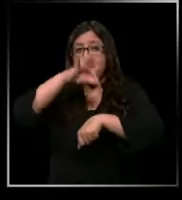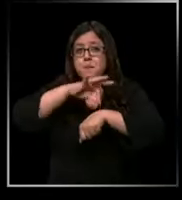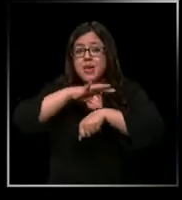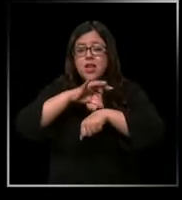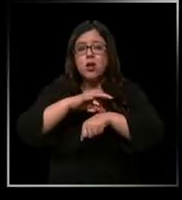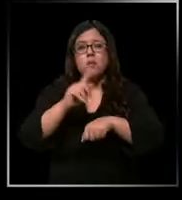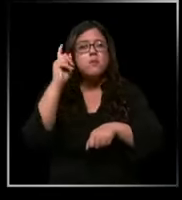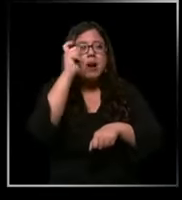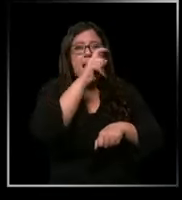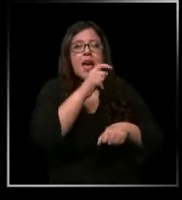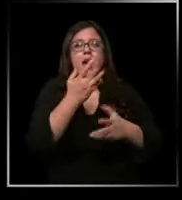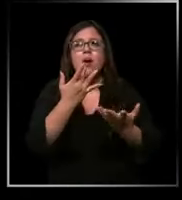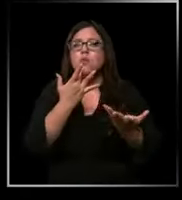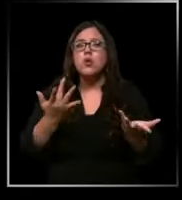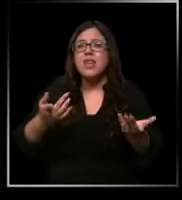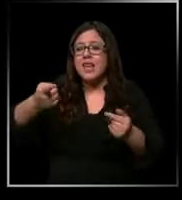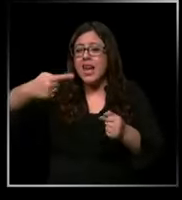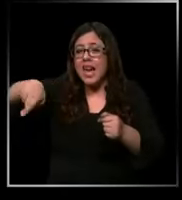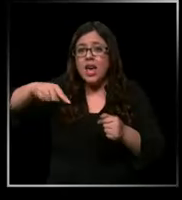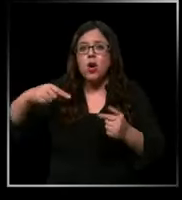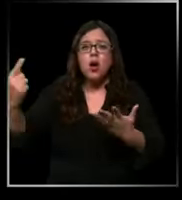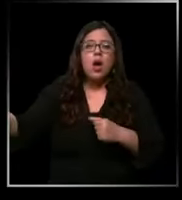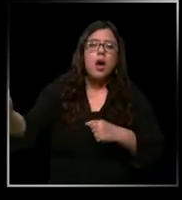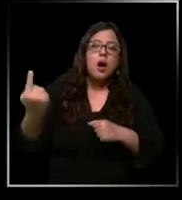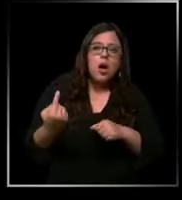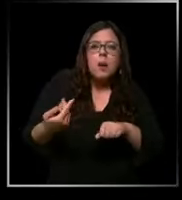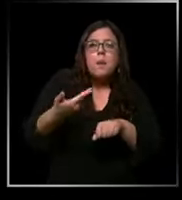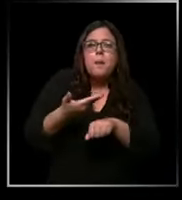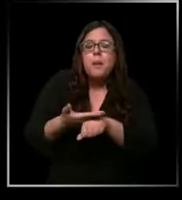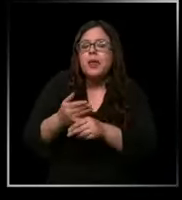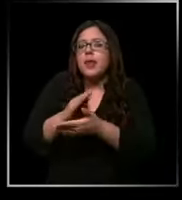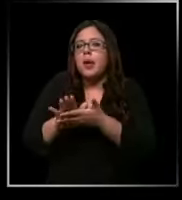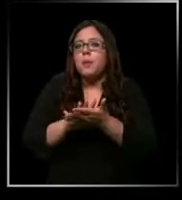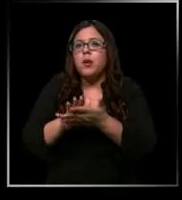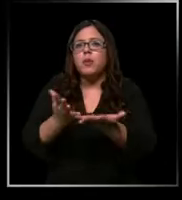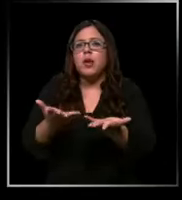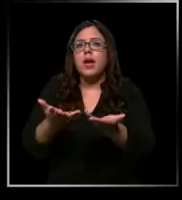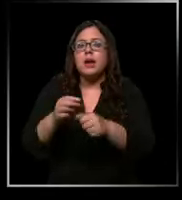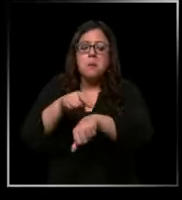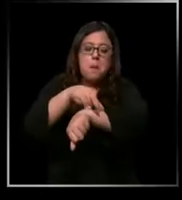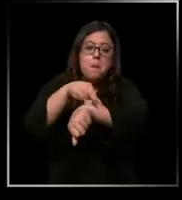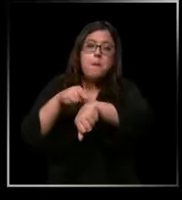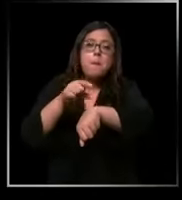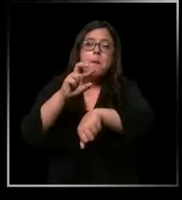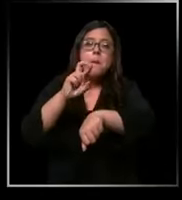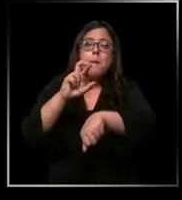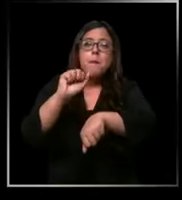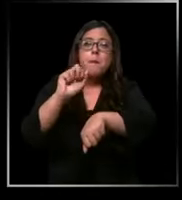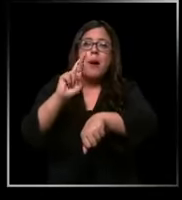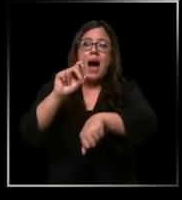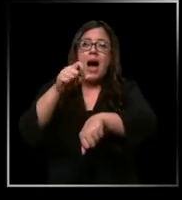llegan muchas veces y te solicitan no sé un parche x o un medicamento x si no lo tienen